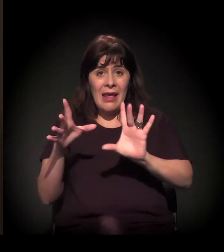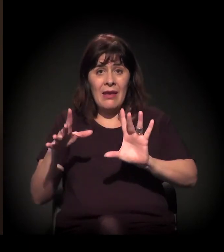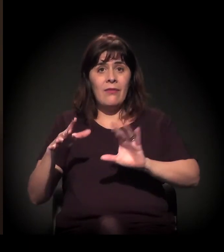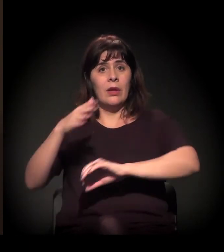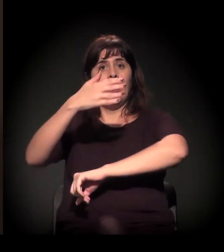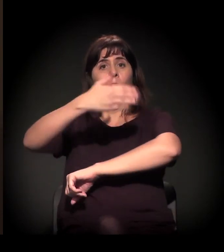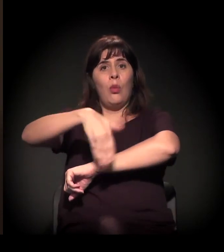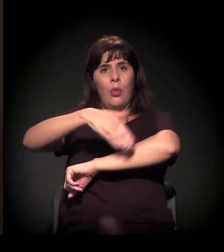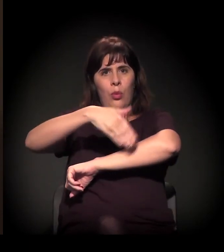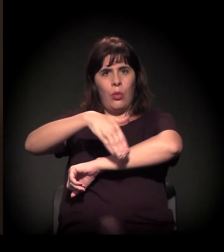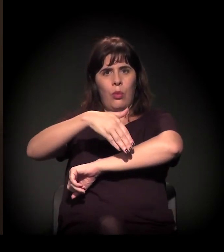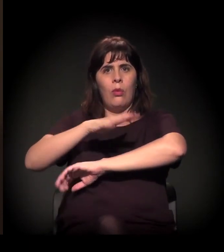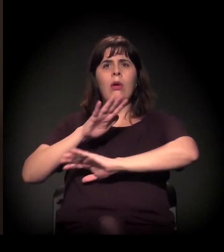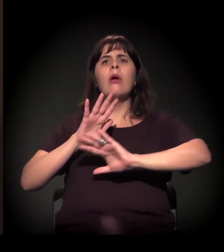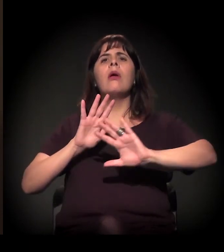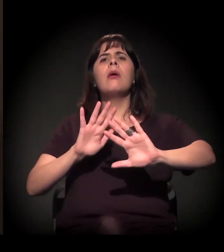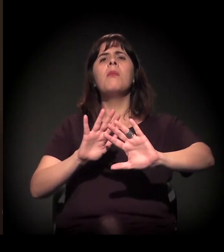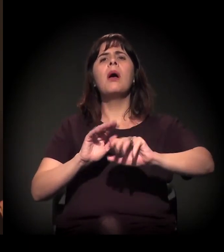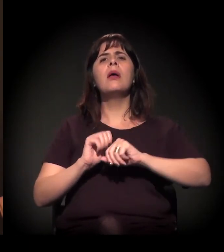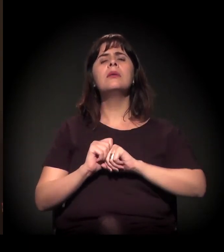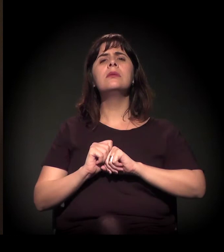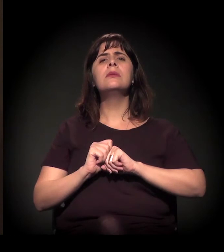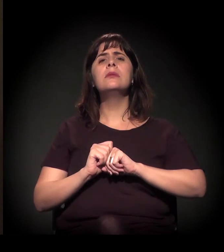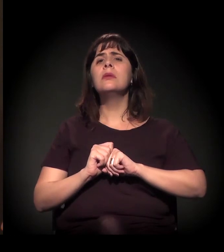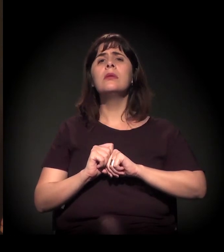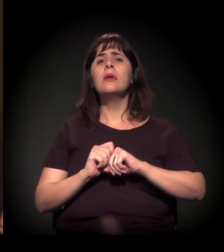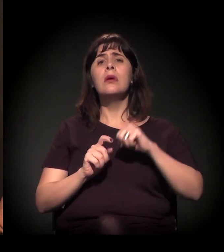E a sociedade se torna prisioneira dela mesma,